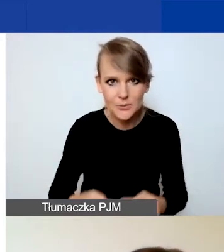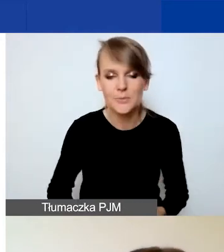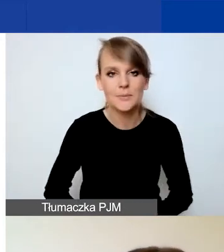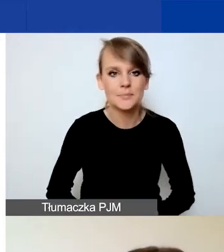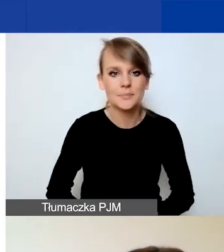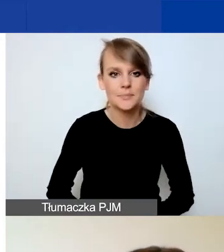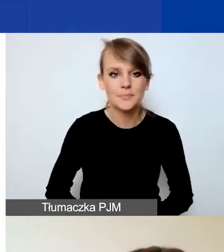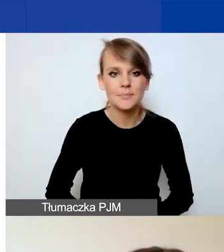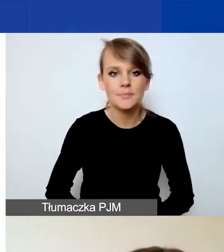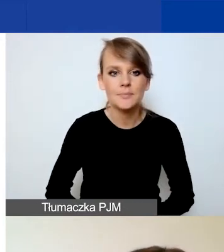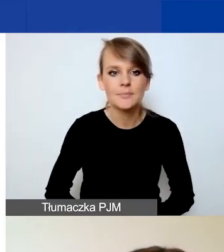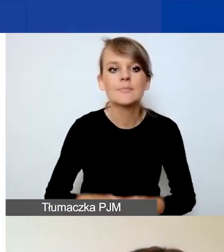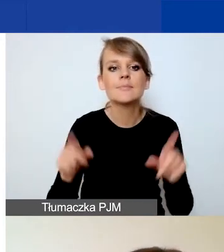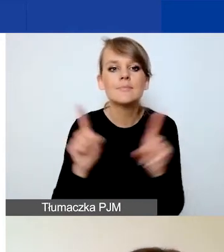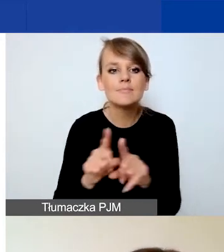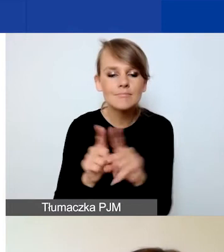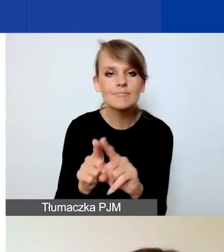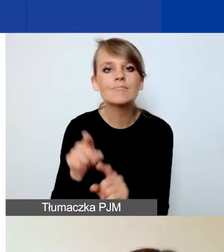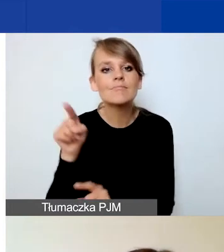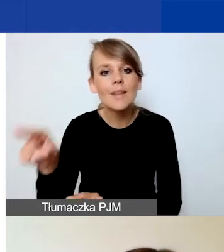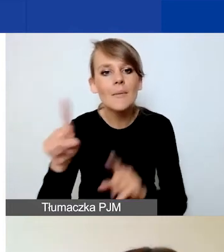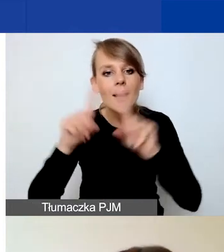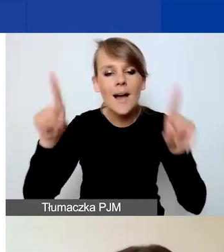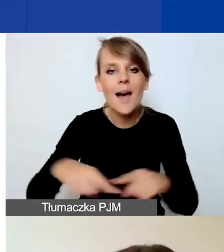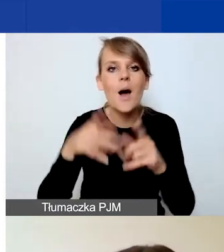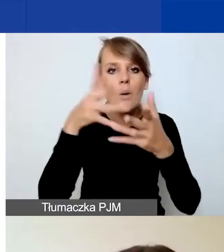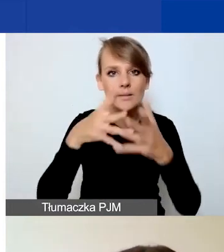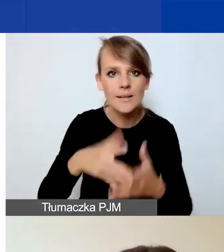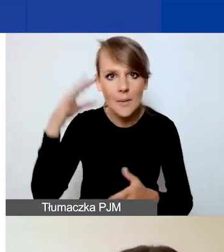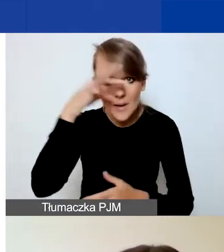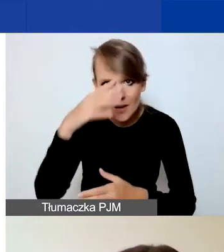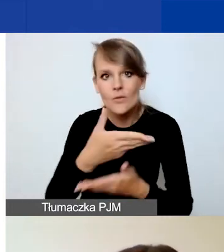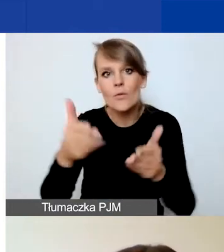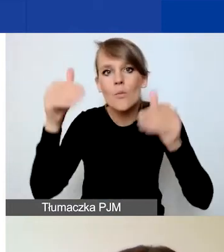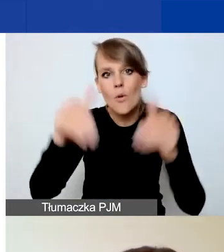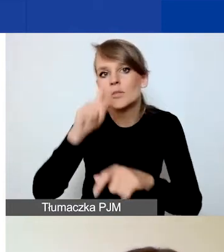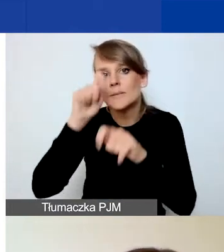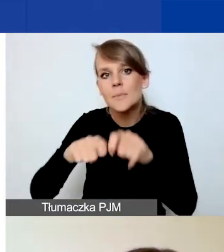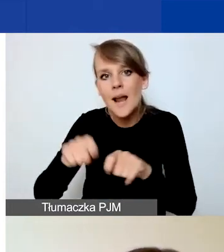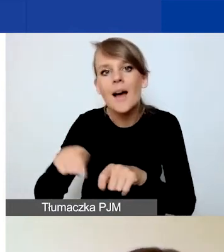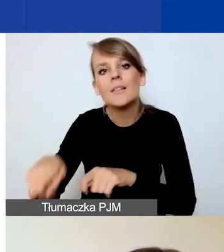Odsyłamy do karty oceny merytorycznej, gdzie państwo możecie zapoznać się z kryteriami ocen.